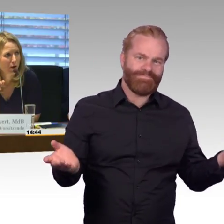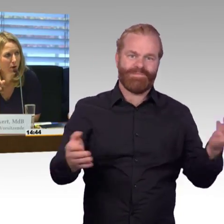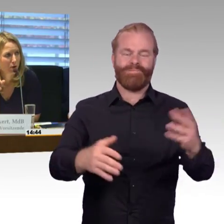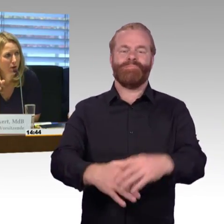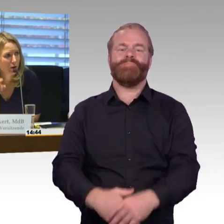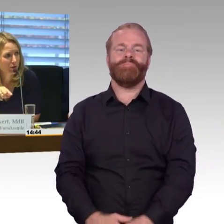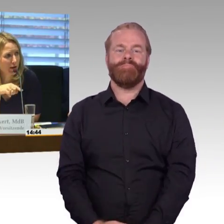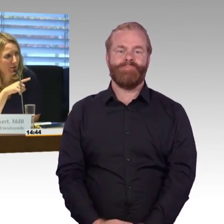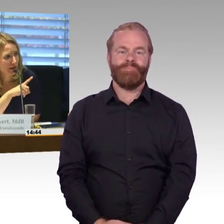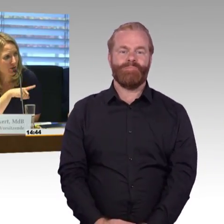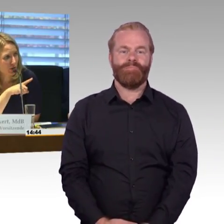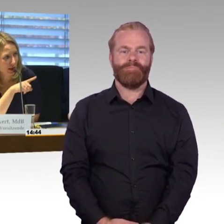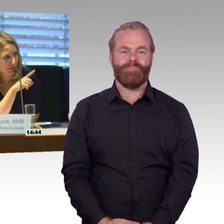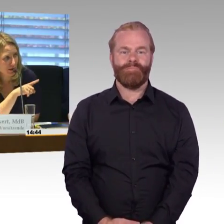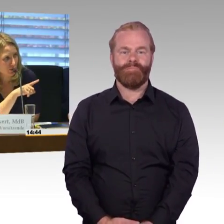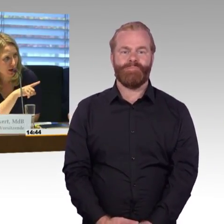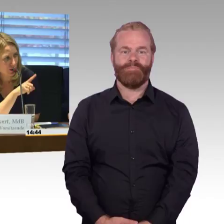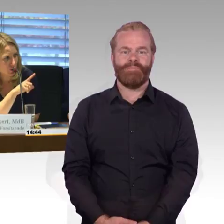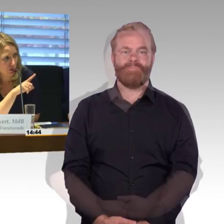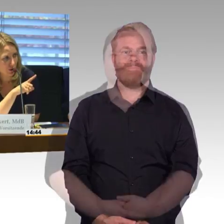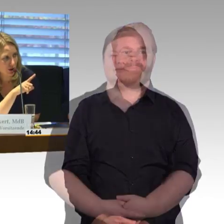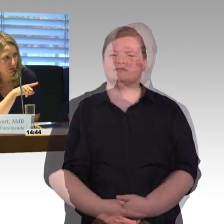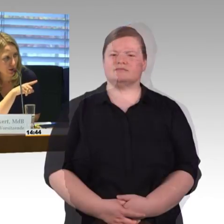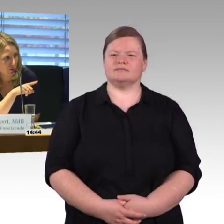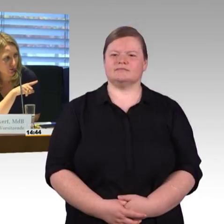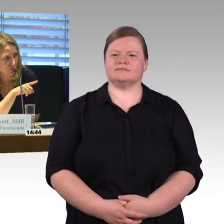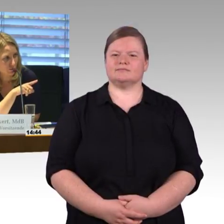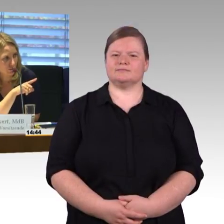(Rednerwechsel) Okay, dann war ja noch eine explizite Frage zu den verschiedenen Bahnhöfen.